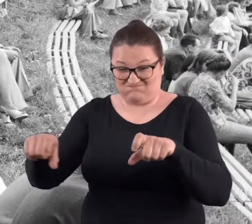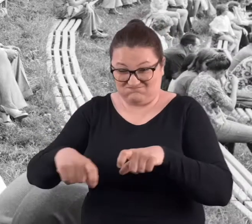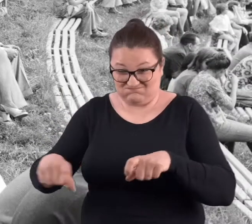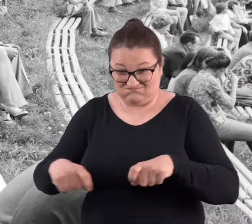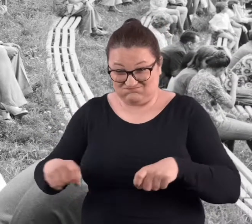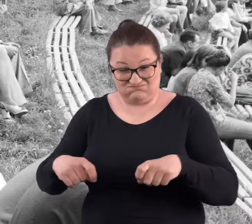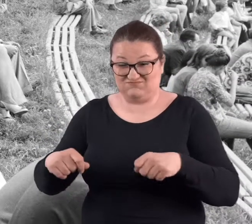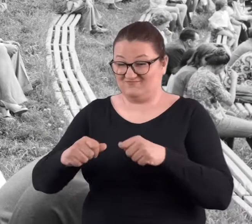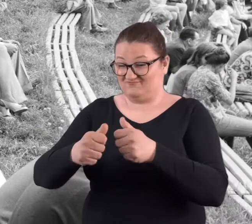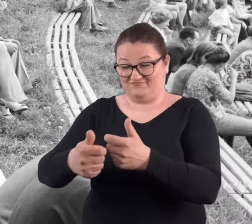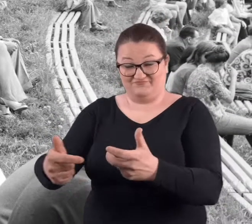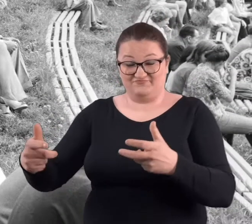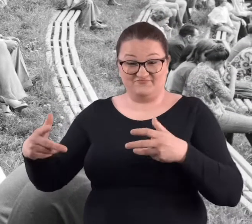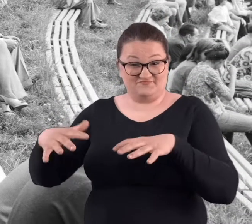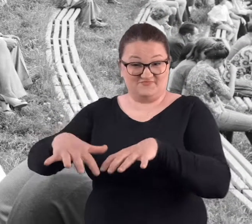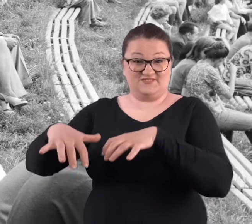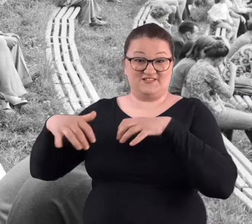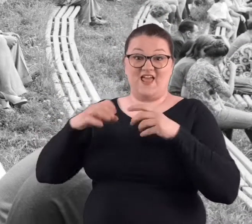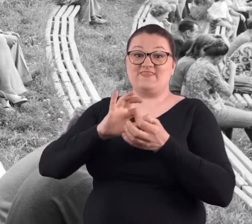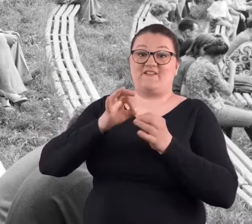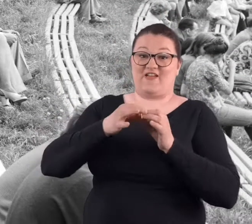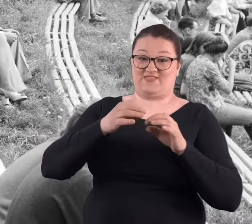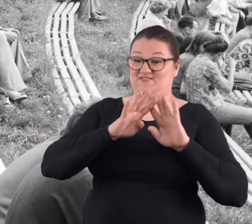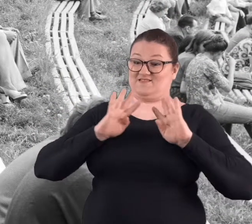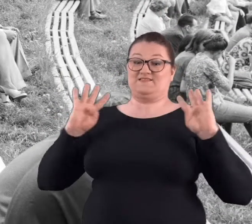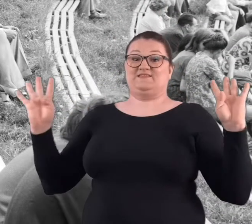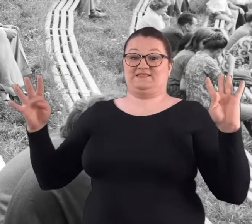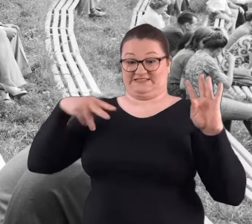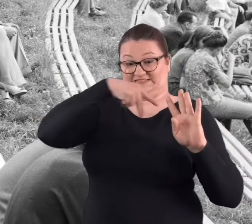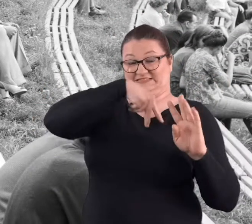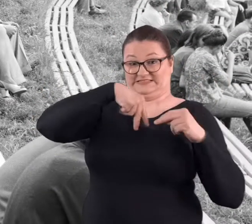Wiem, że komplet był. Ta widownia była kompletna, no tam nawet